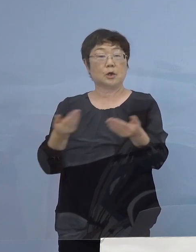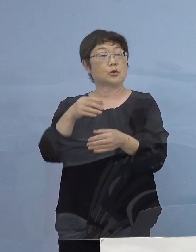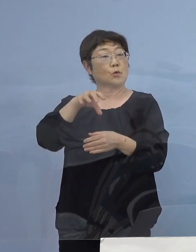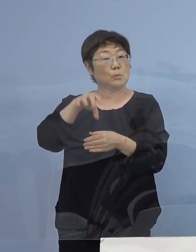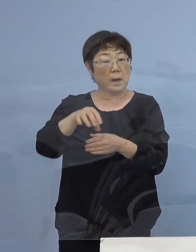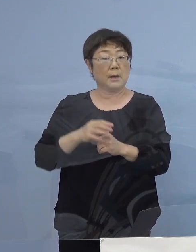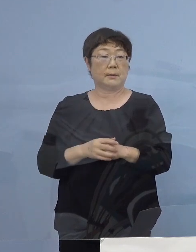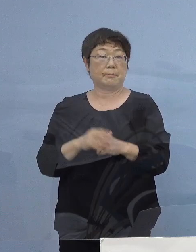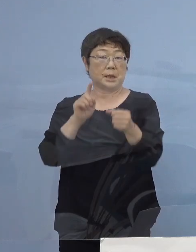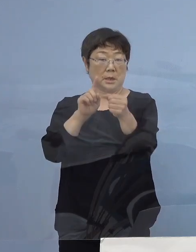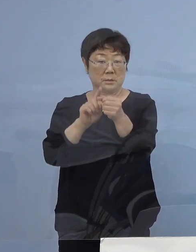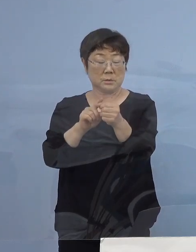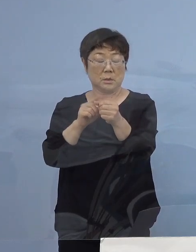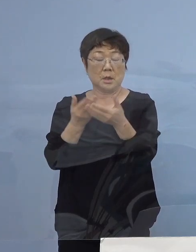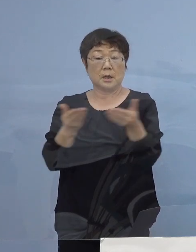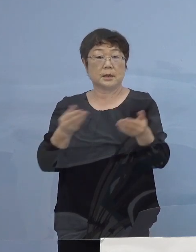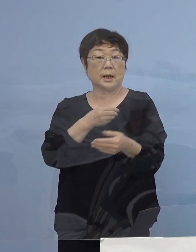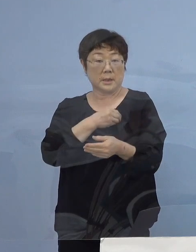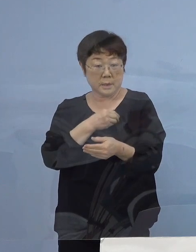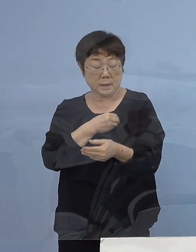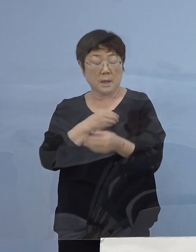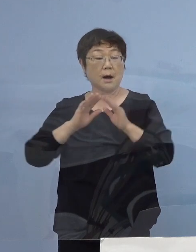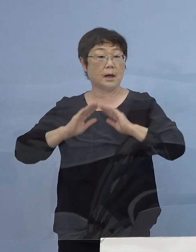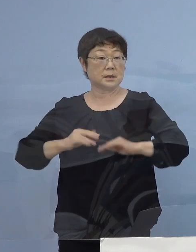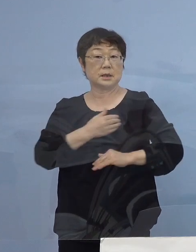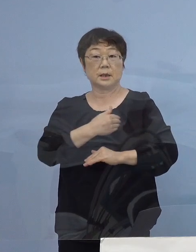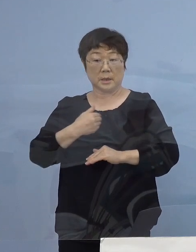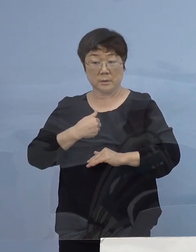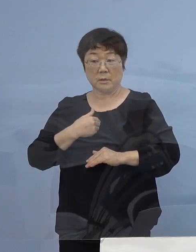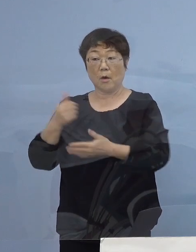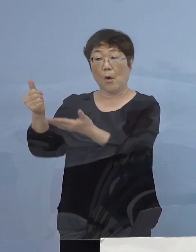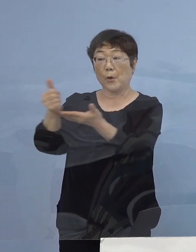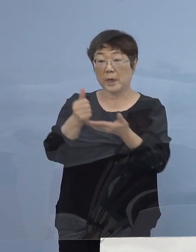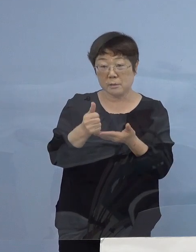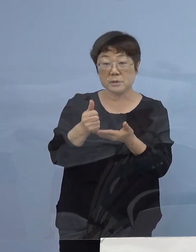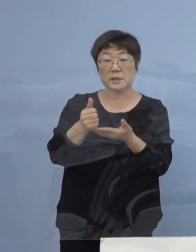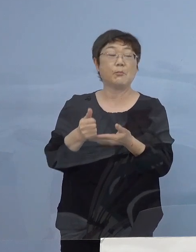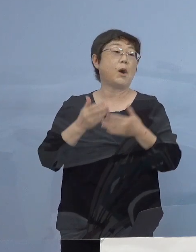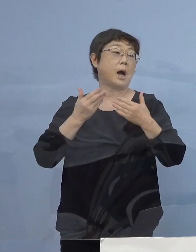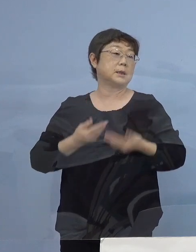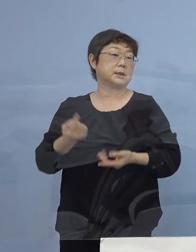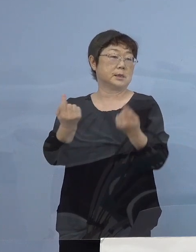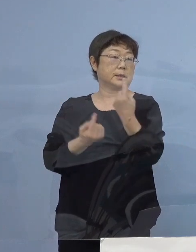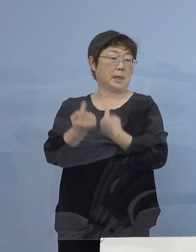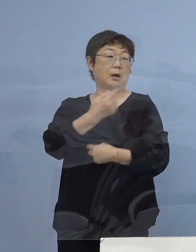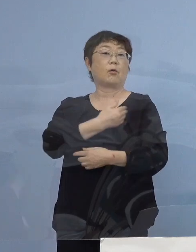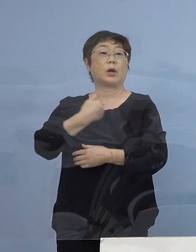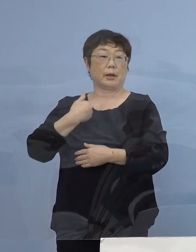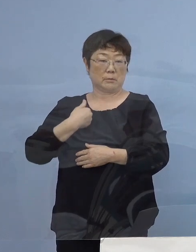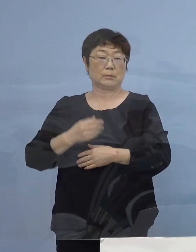そして、店員の皆さん方が安心出来るということは お客さんも安心して使うことが出来る